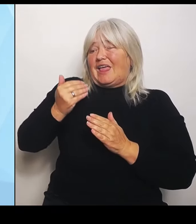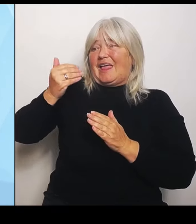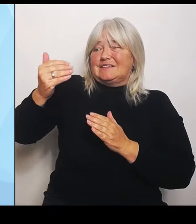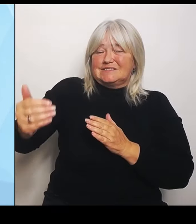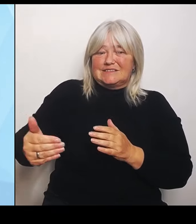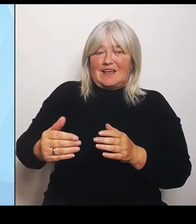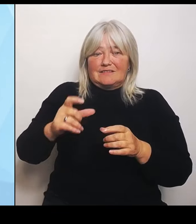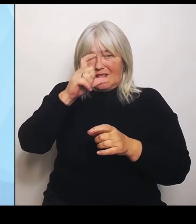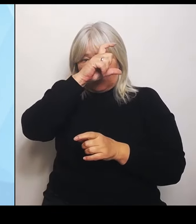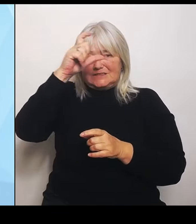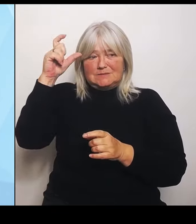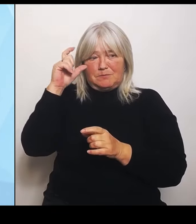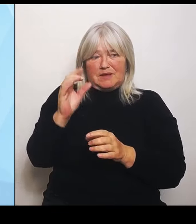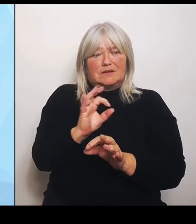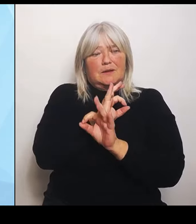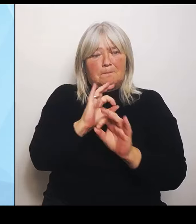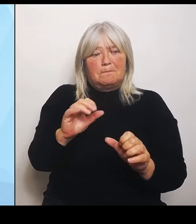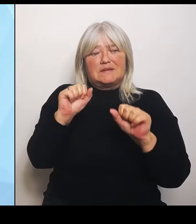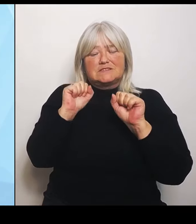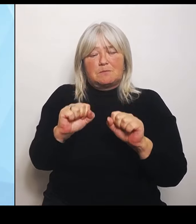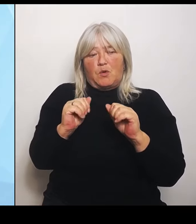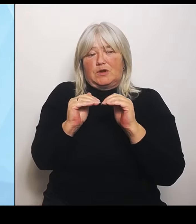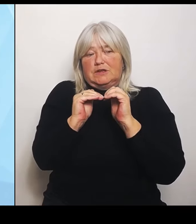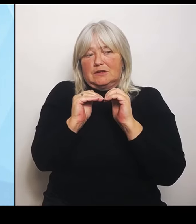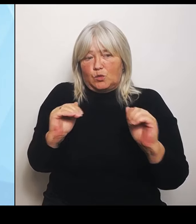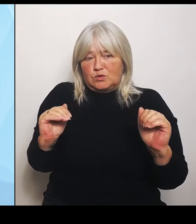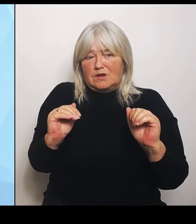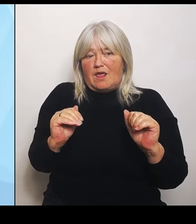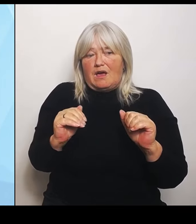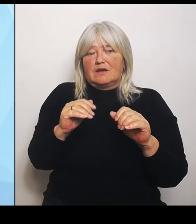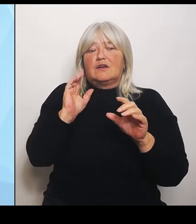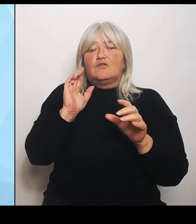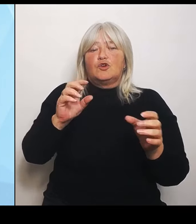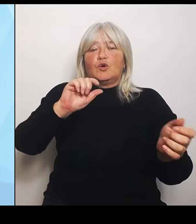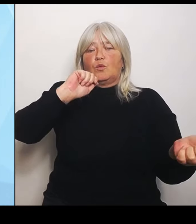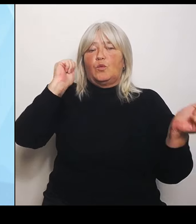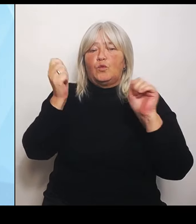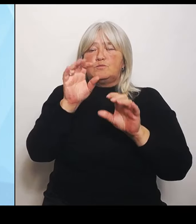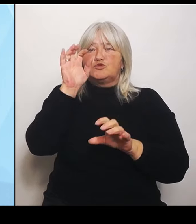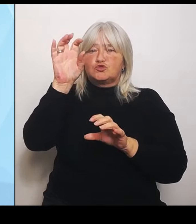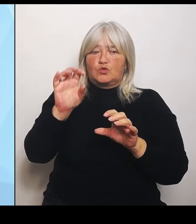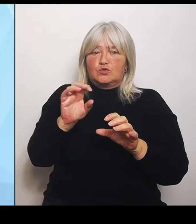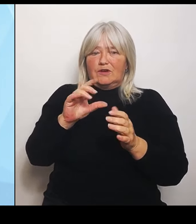Region zu schaffen. In diese Überlegungen, wer künftig welche Leistungen einbringen soll, werden wir auch